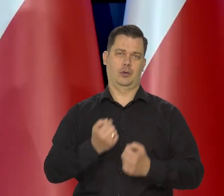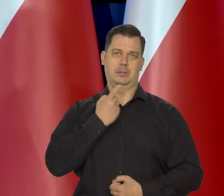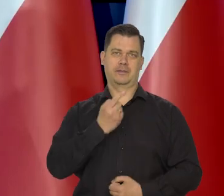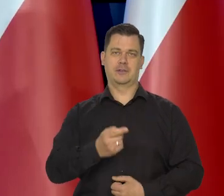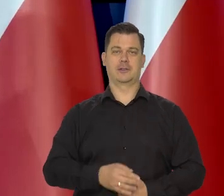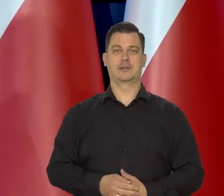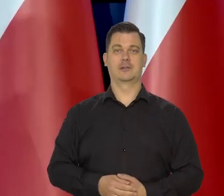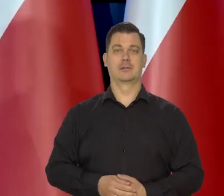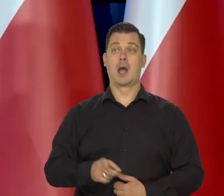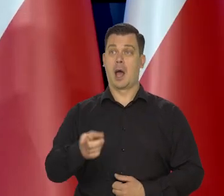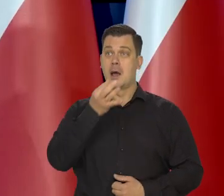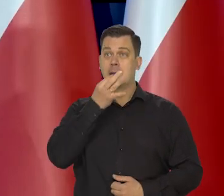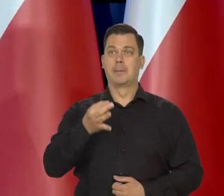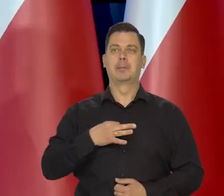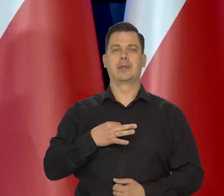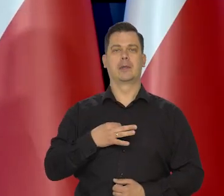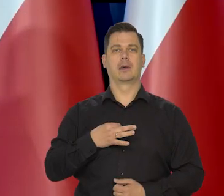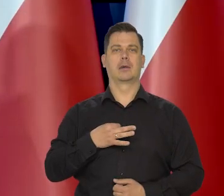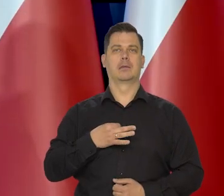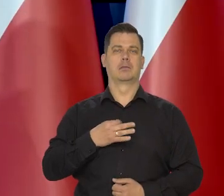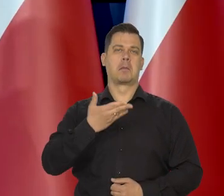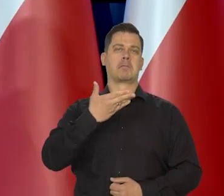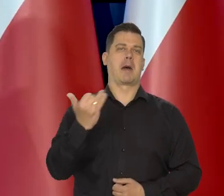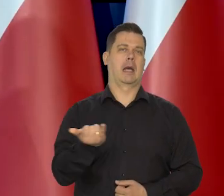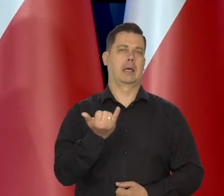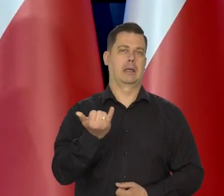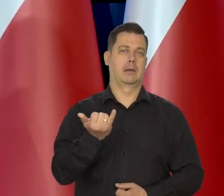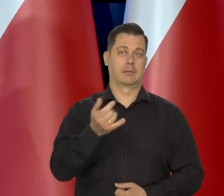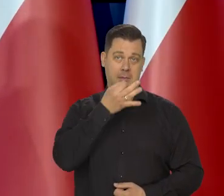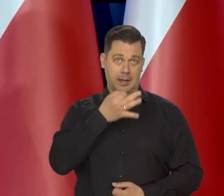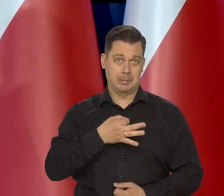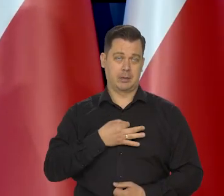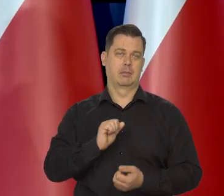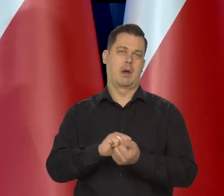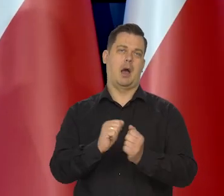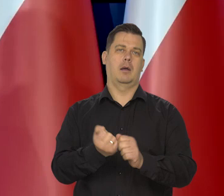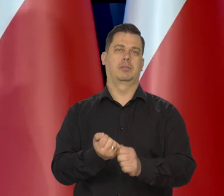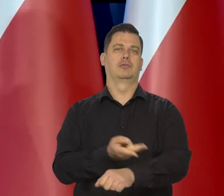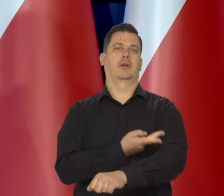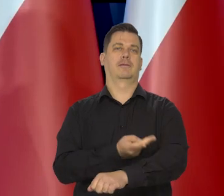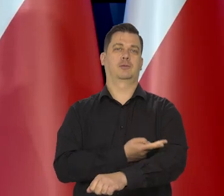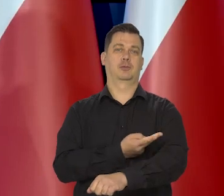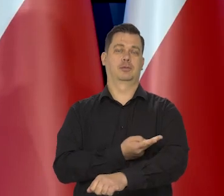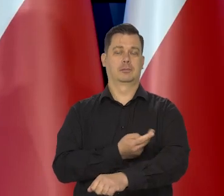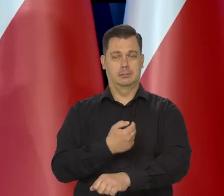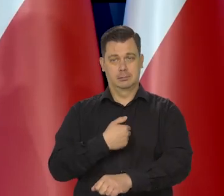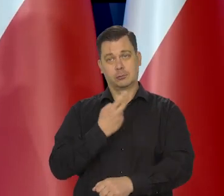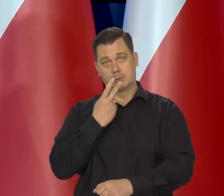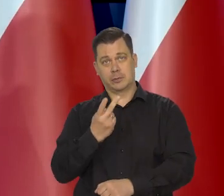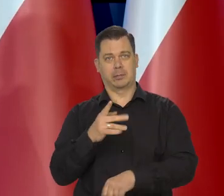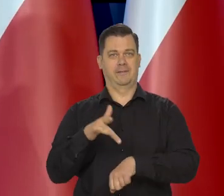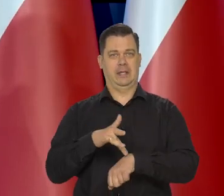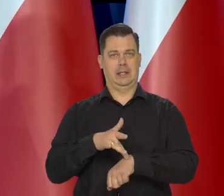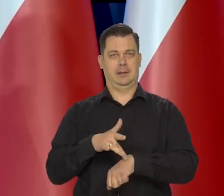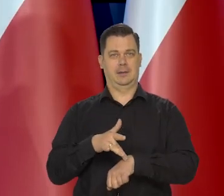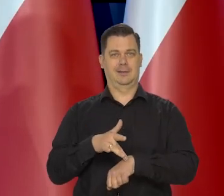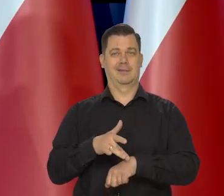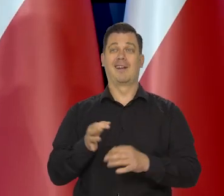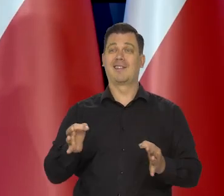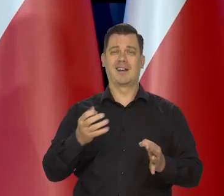Jak mnie Pan spyta o to w maju, czy w czerwcu to coś będzie można powiedzieć, no teraz to jest przedwcześnie.